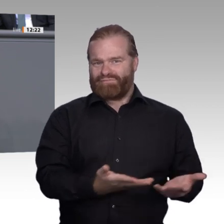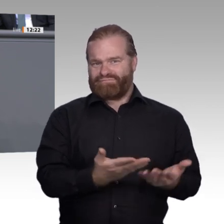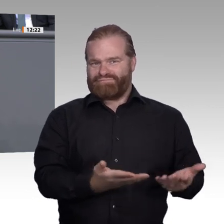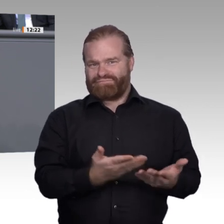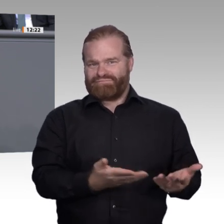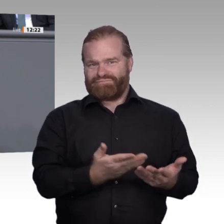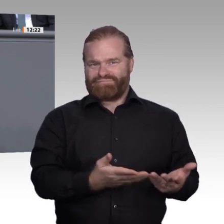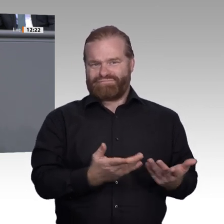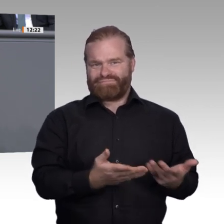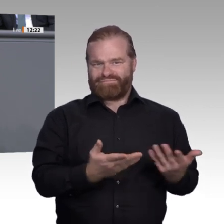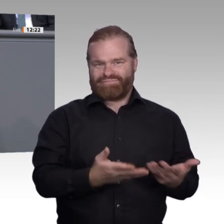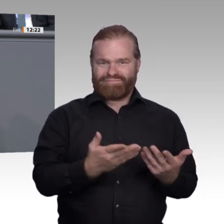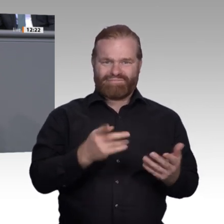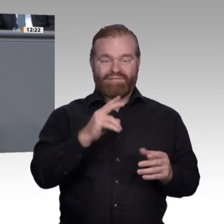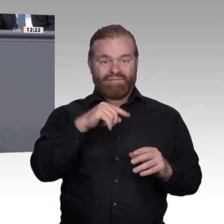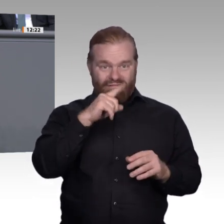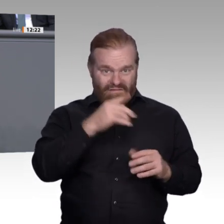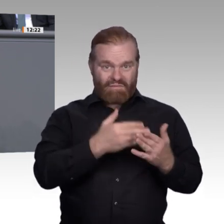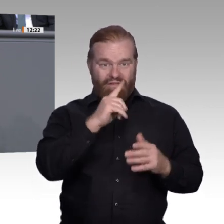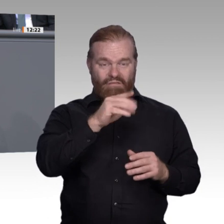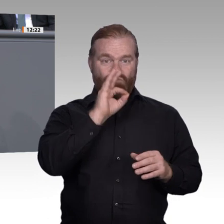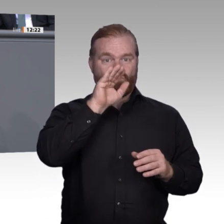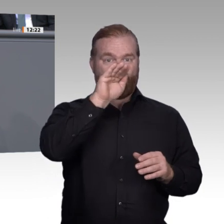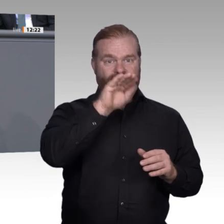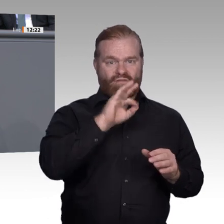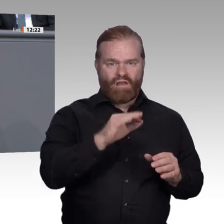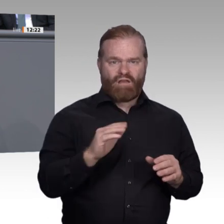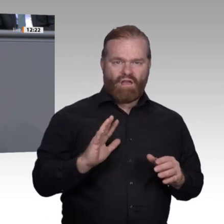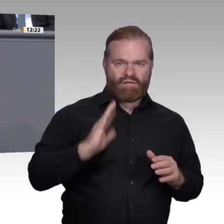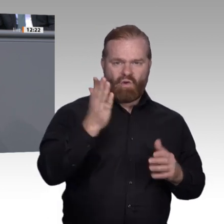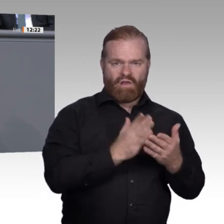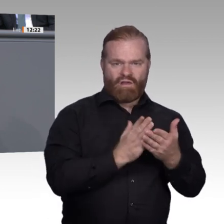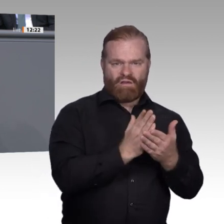Sozialwissenschaftler wartet, sondern auch auf die nächste anständig ausgebildete